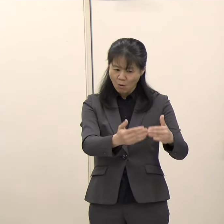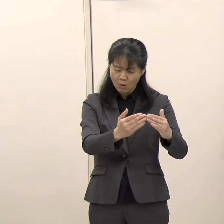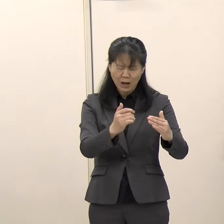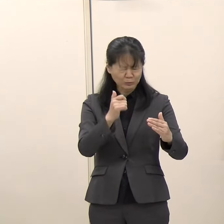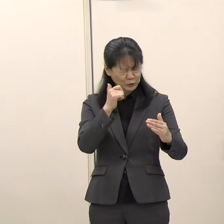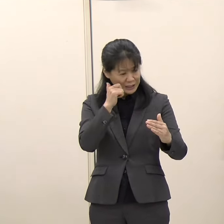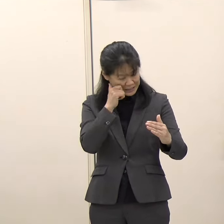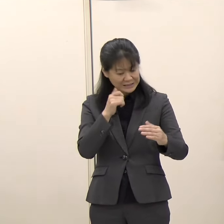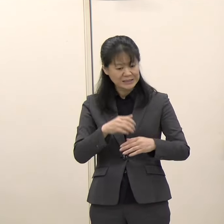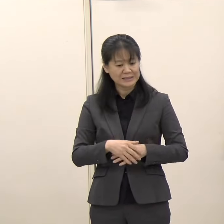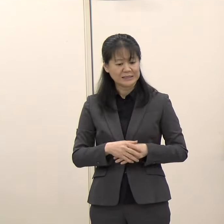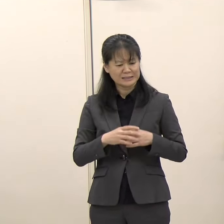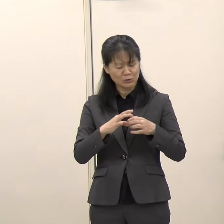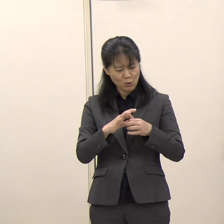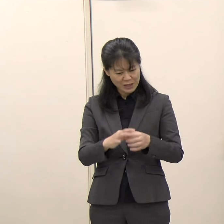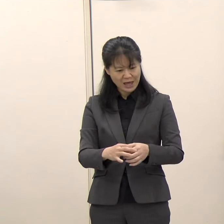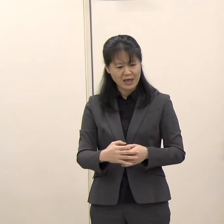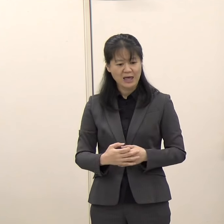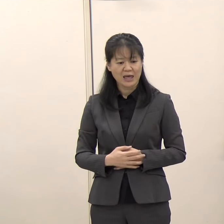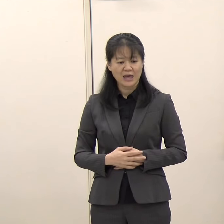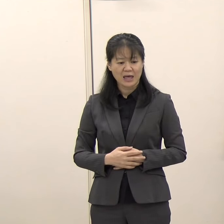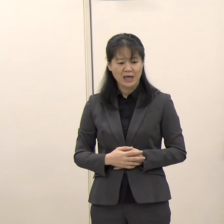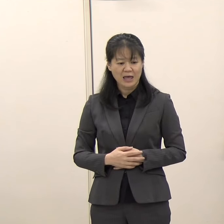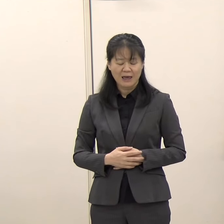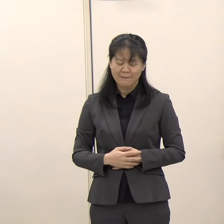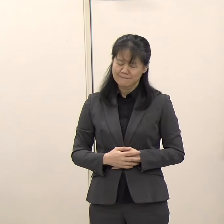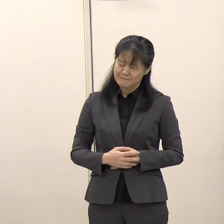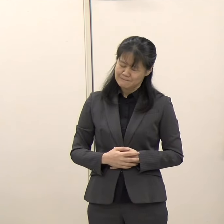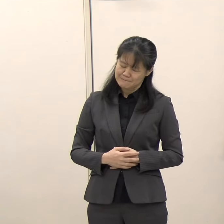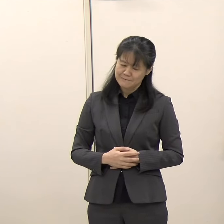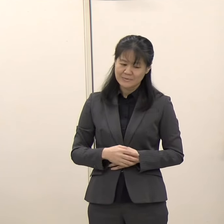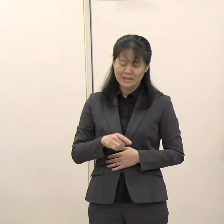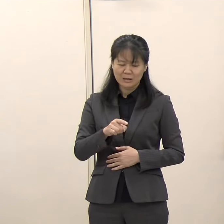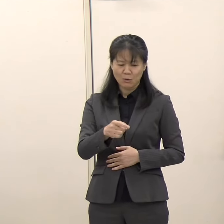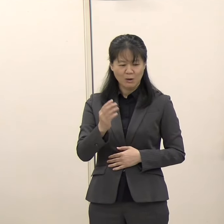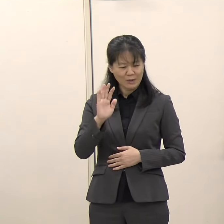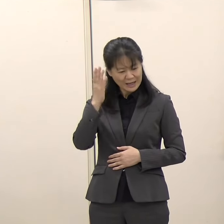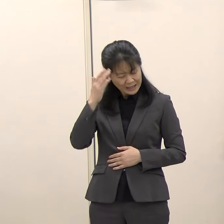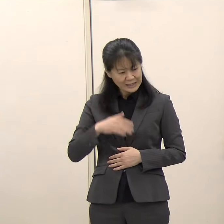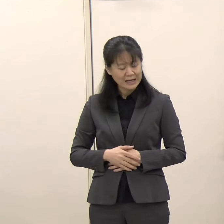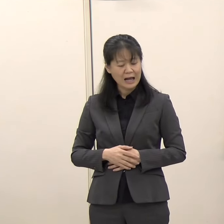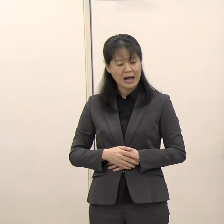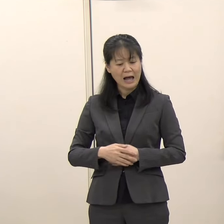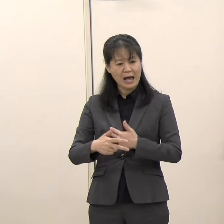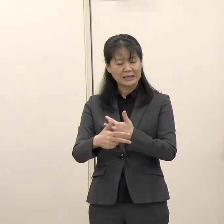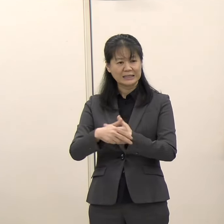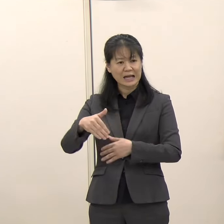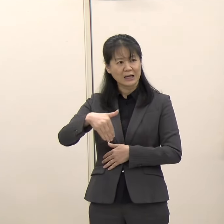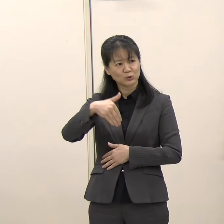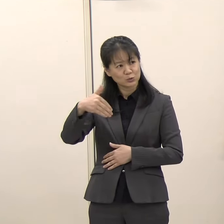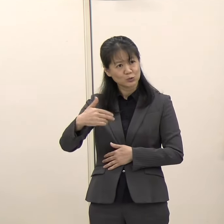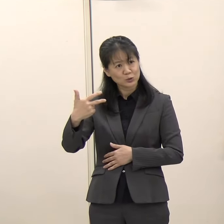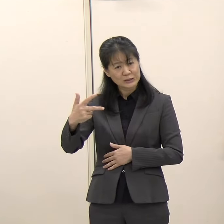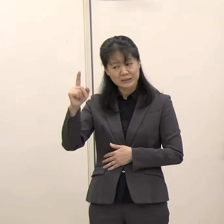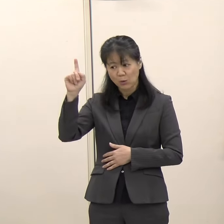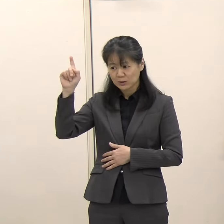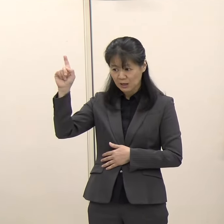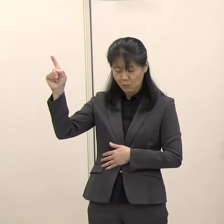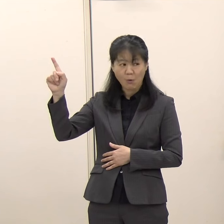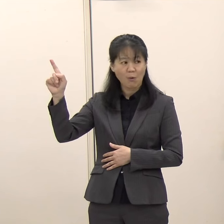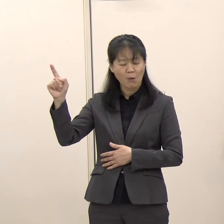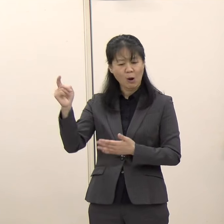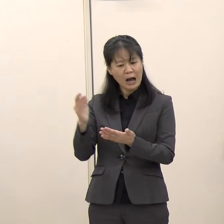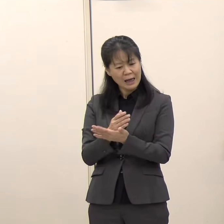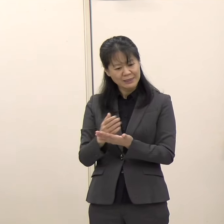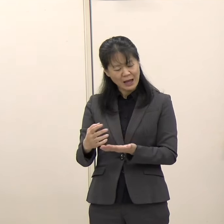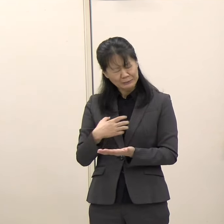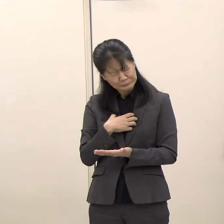これはなかなか北九州市としても非常に判断に苦しむところだと思います。